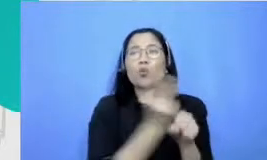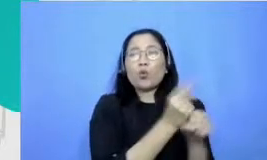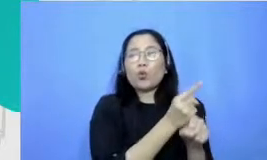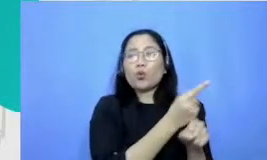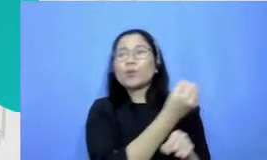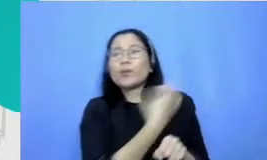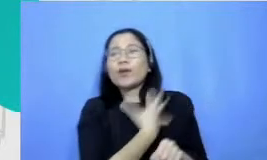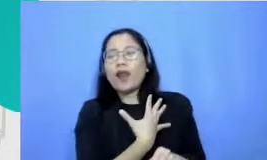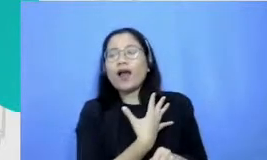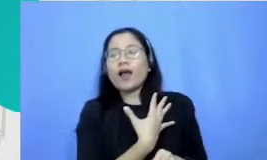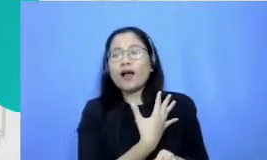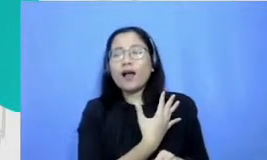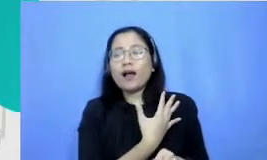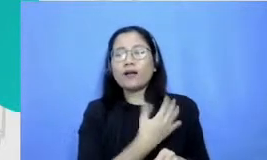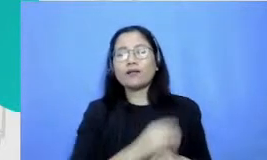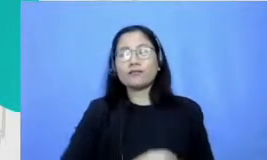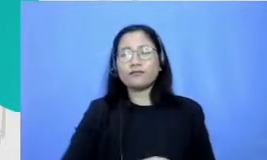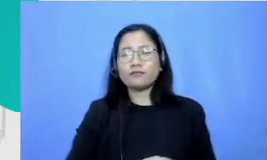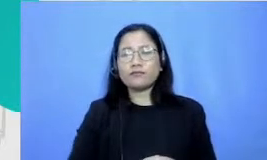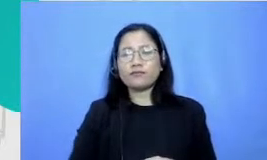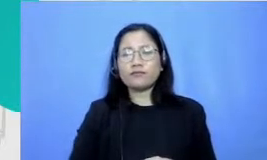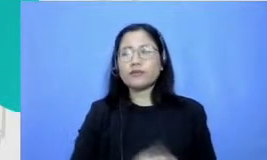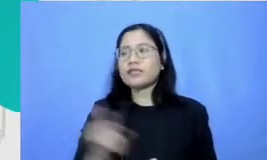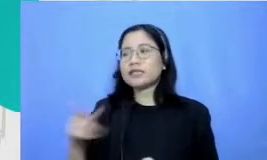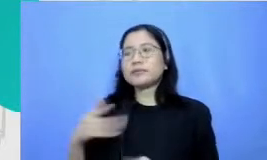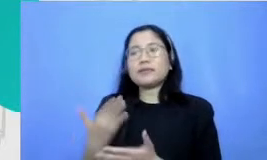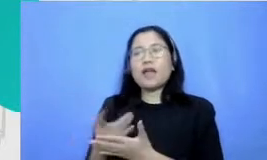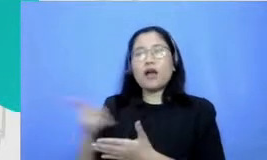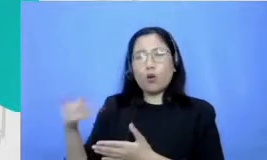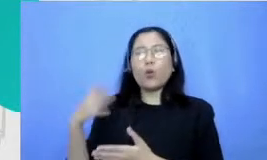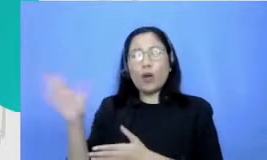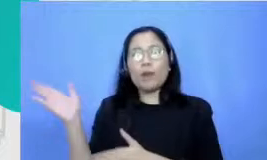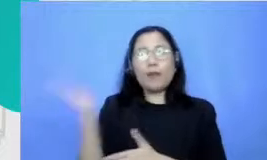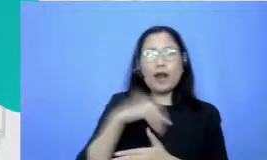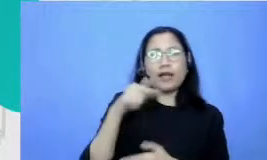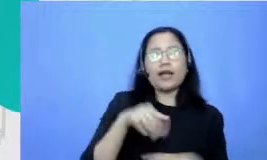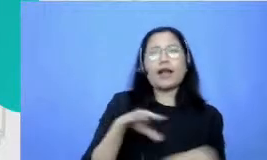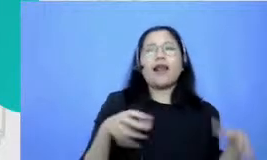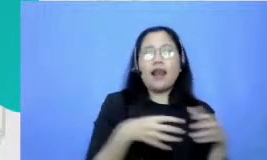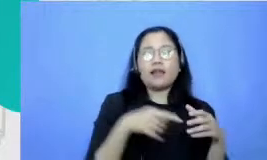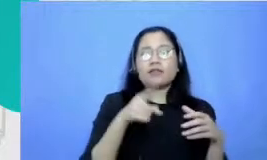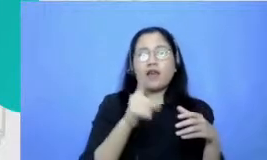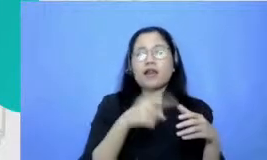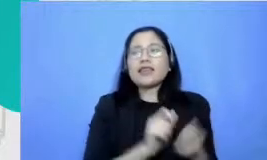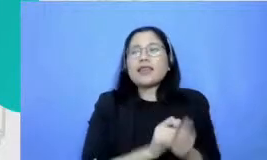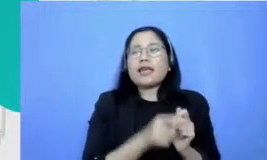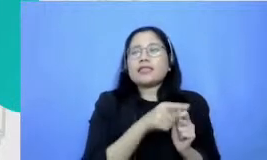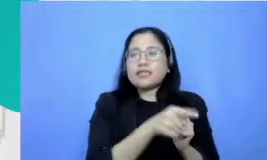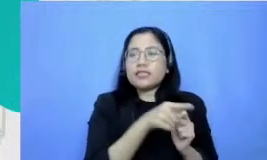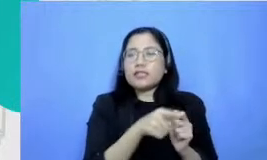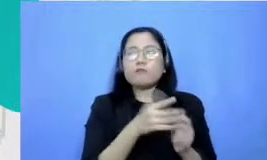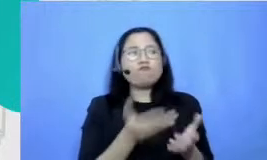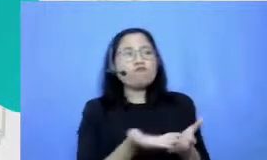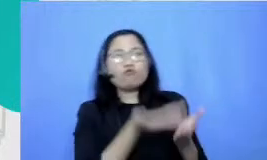Bintang aku kembali ke kelas kemudian bilang menguji bahwa ini prestasi jangan jangan kecil